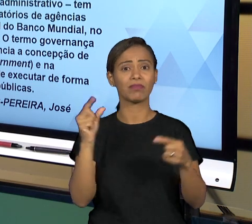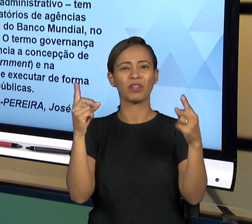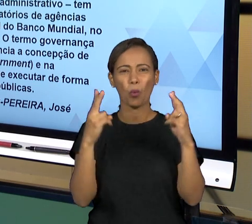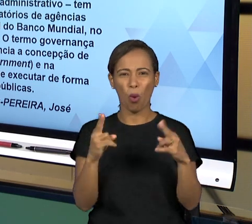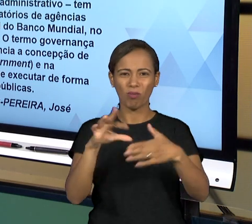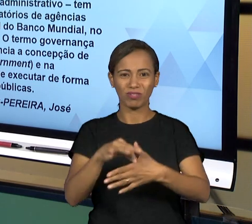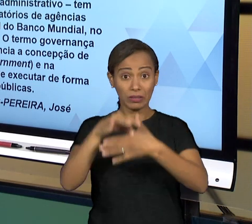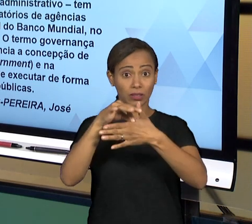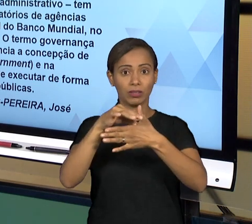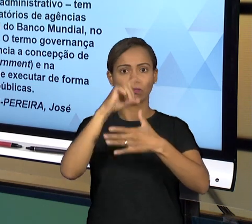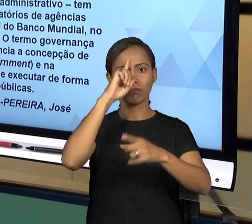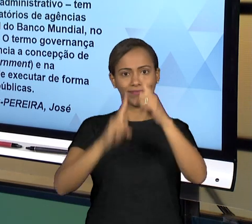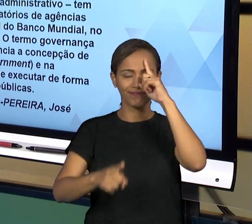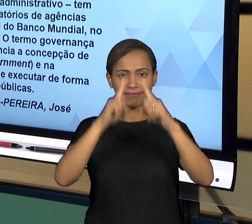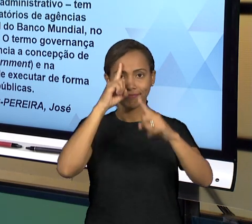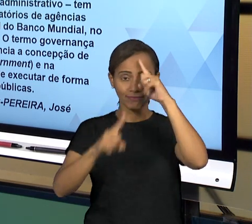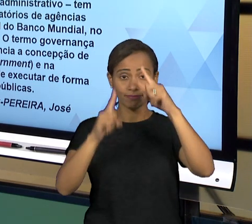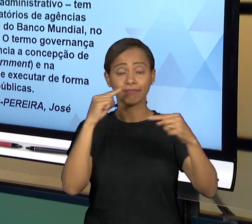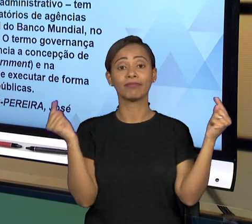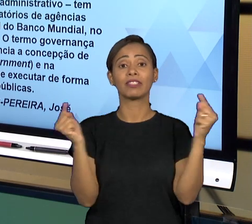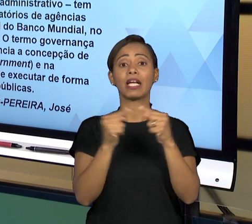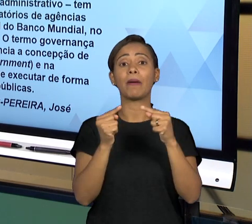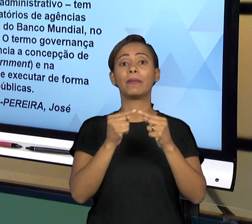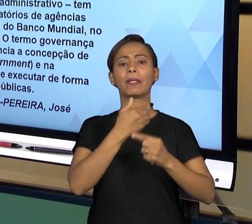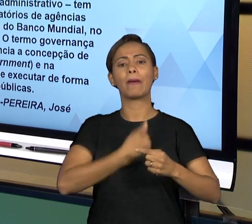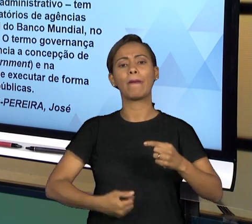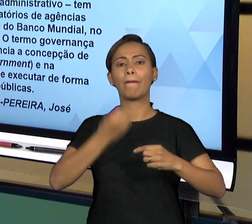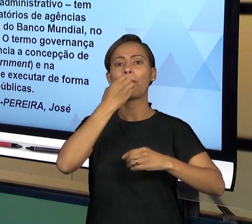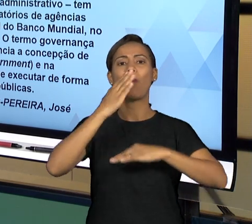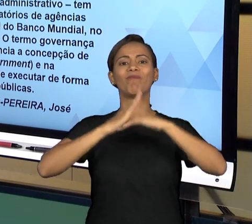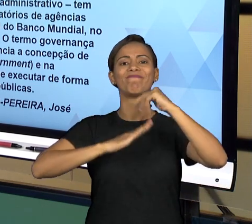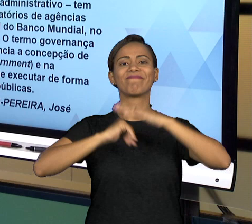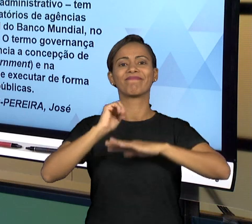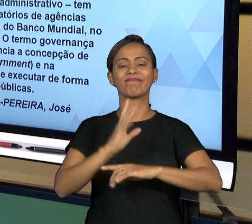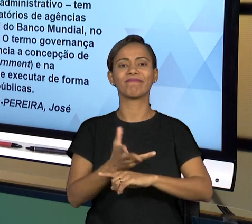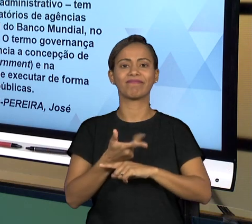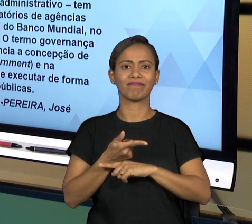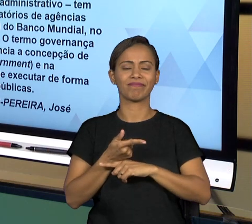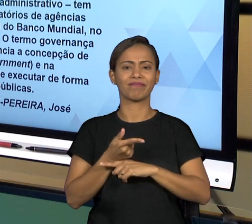GERAL. É UM TERMO QUE INICIALMENTE TEVE INÍCIO FORA DO ESTADO, MAS QUE A PARTIR DESSES ESTUDOS